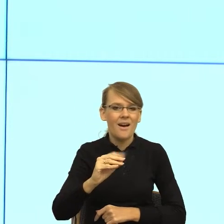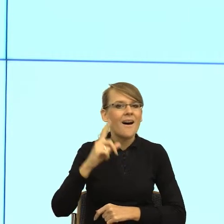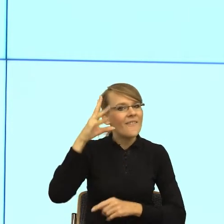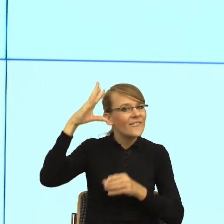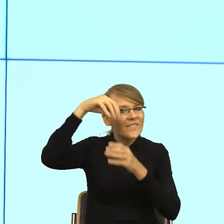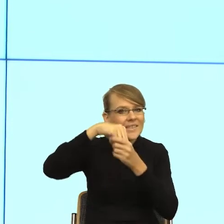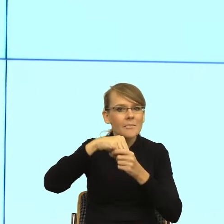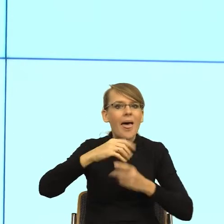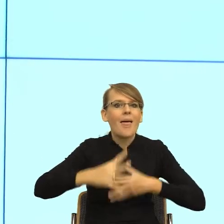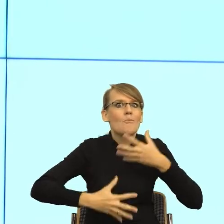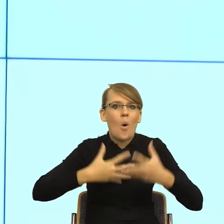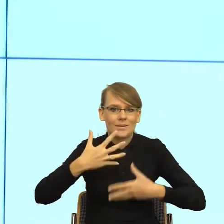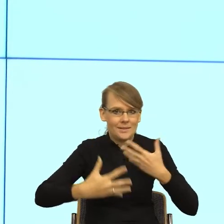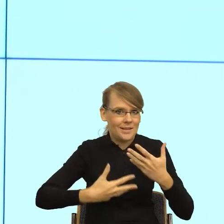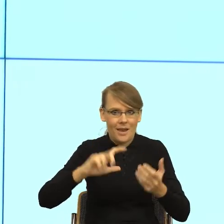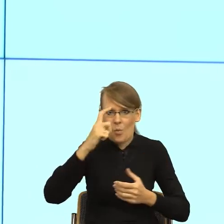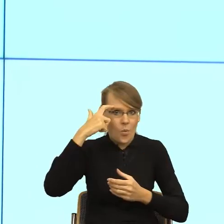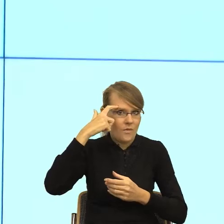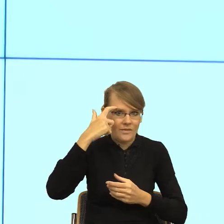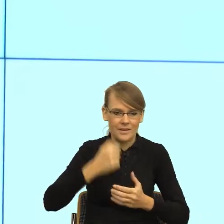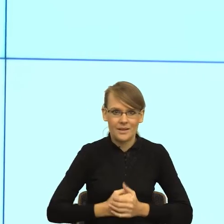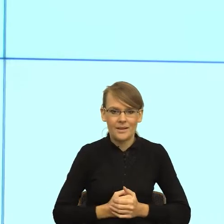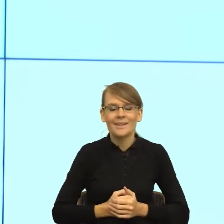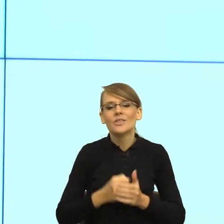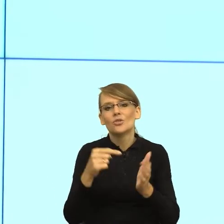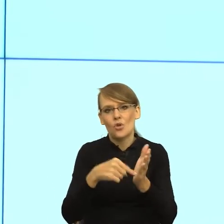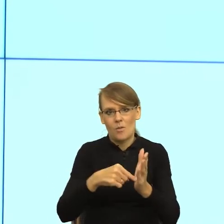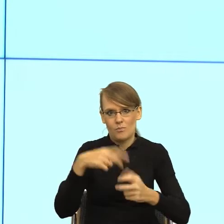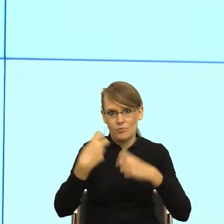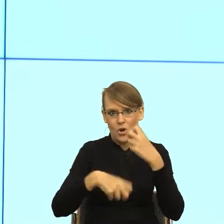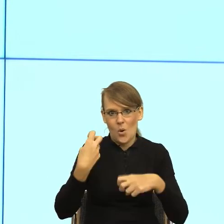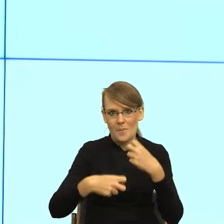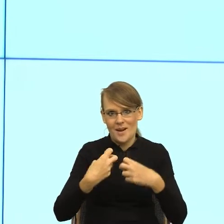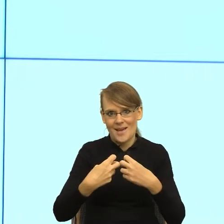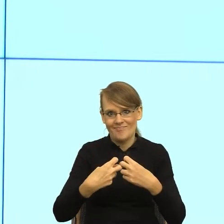I teraz tutaj zaczyna się cały problem. I tutaj jest ten styk emocji i języka.